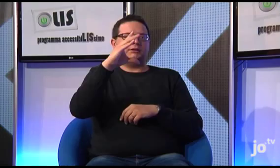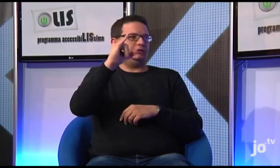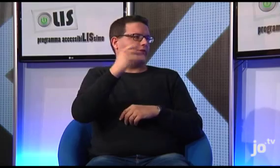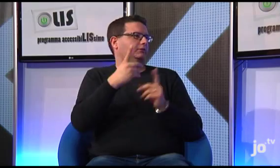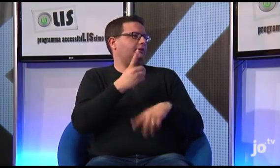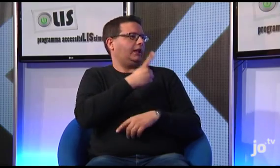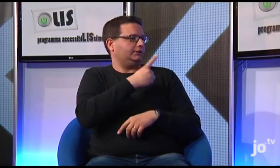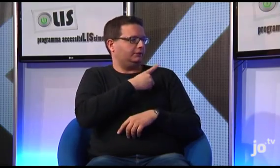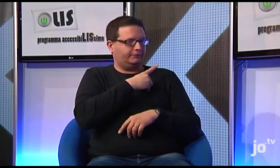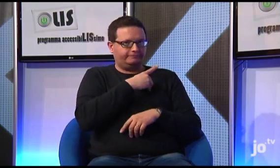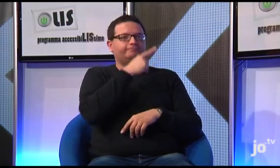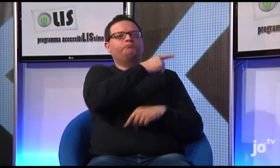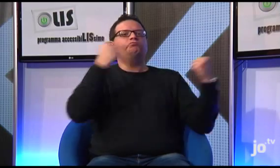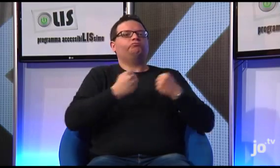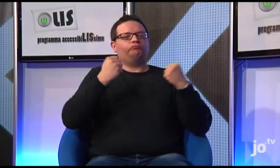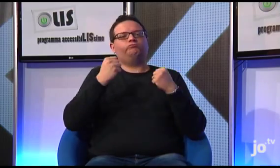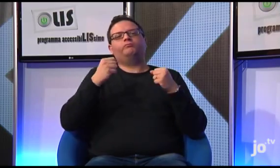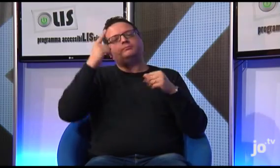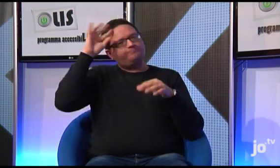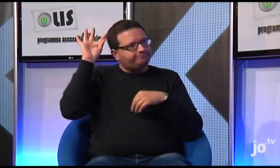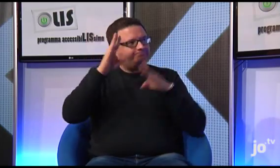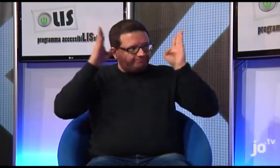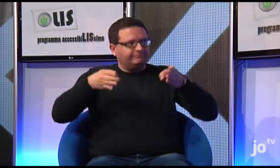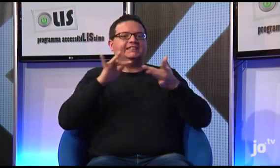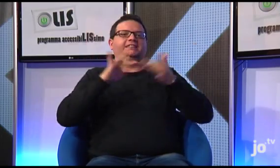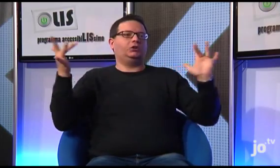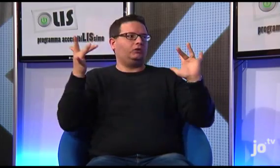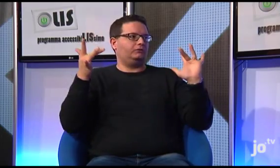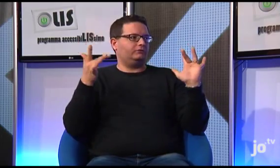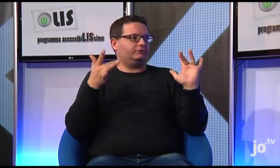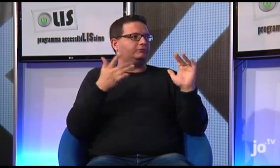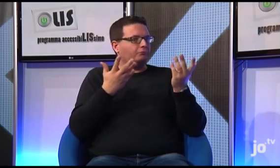che si sta occupando proprio del sito... diversi religiosi e religiose, ognuno con un ruolo specifico, stanno collaborando